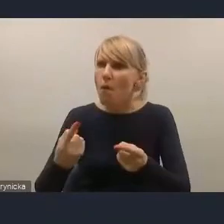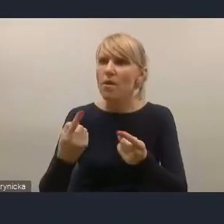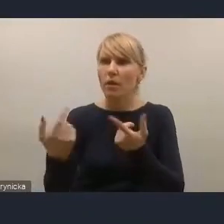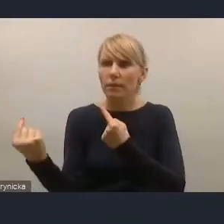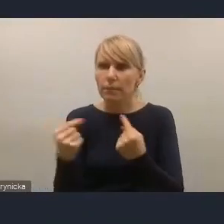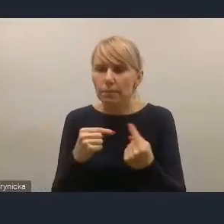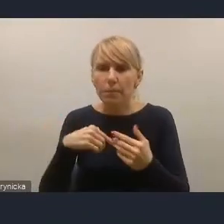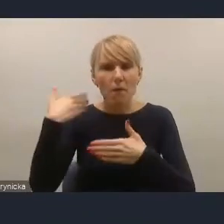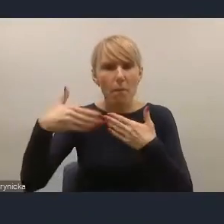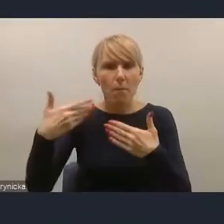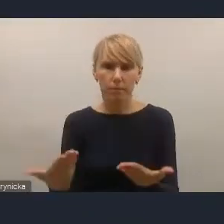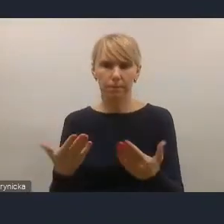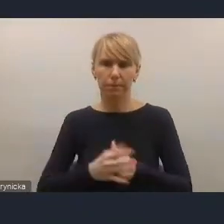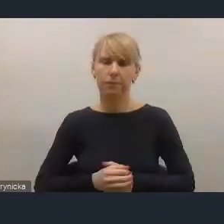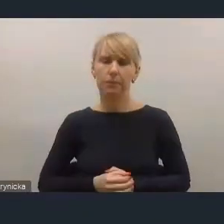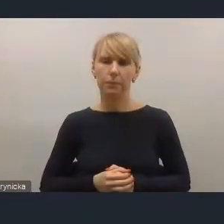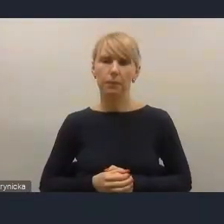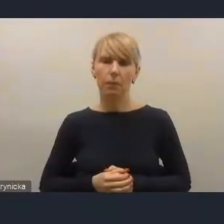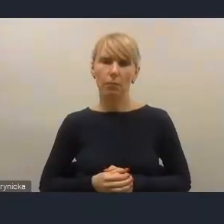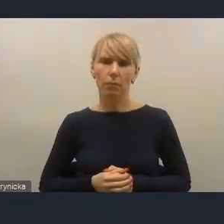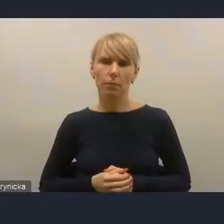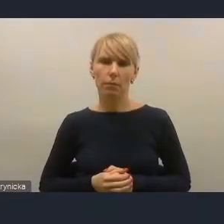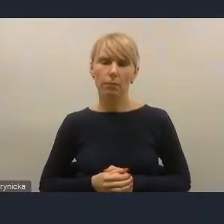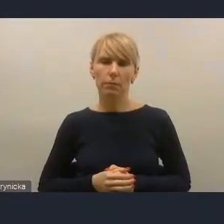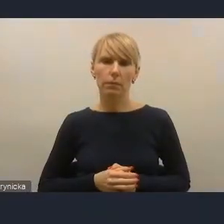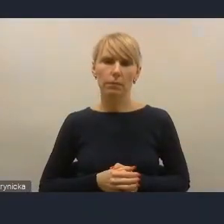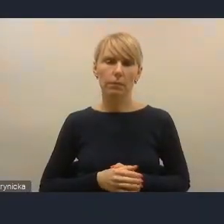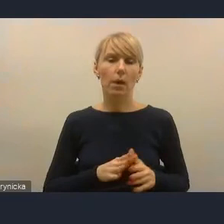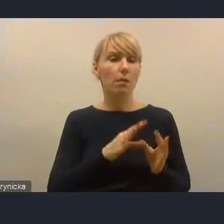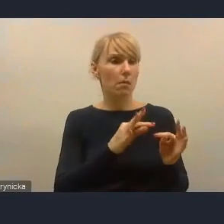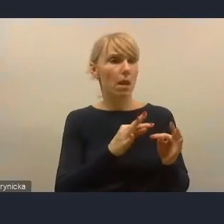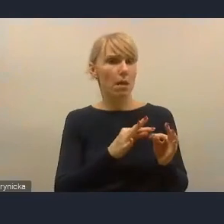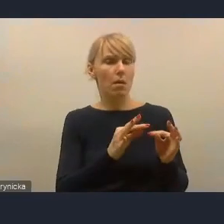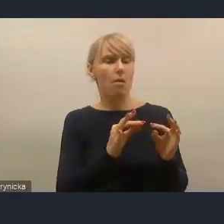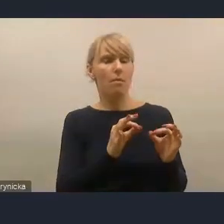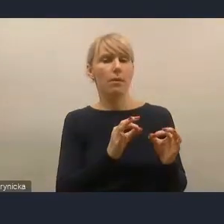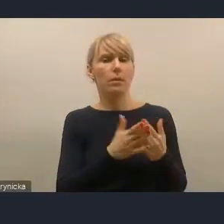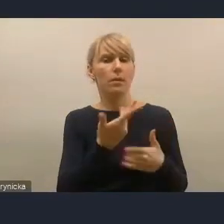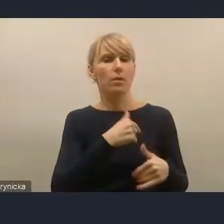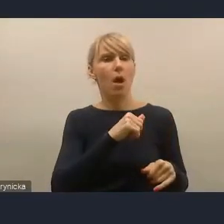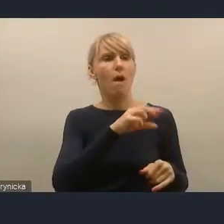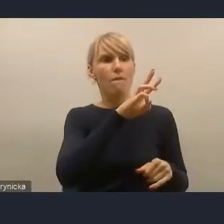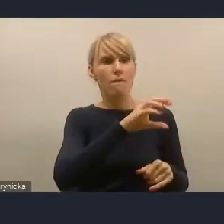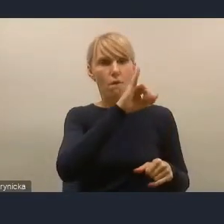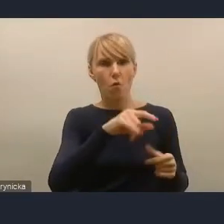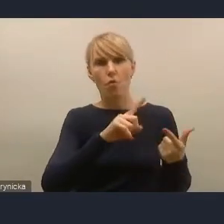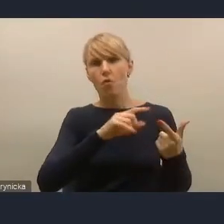Ja chcę też powiedzieć, że współcześni polscy burmistrzowie i prezydenci się pozytywnie zmieniają w tym kierunku.